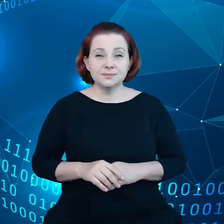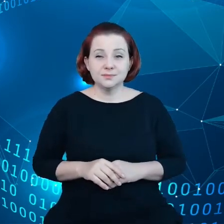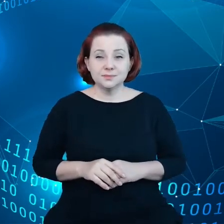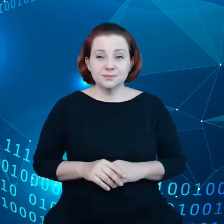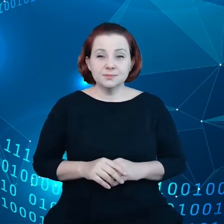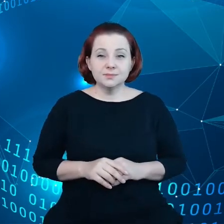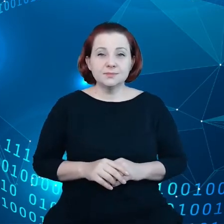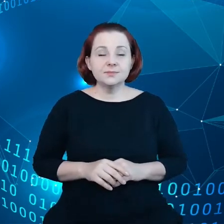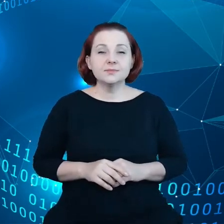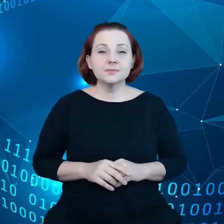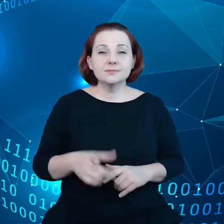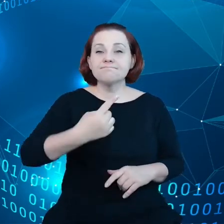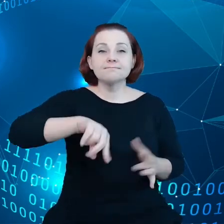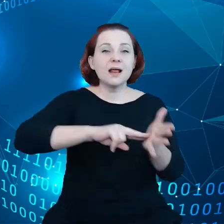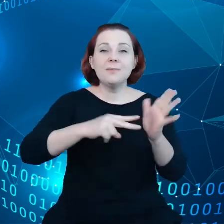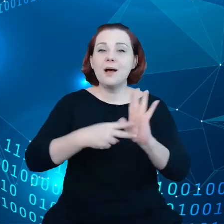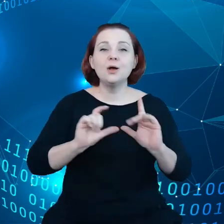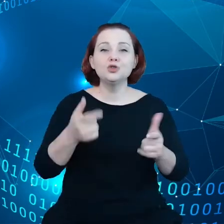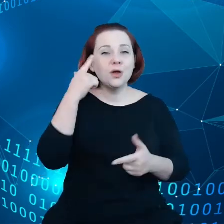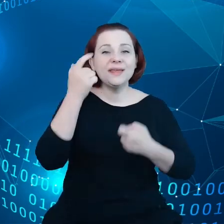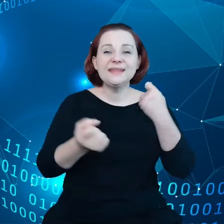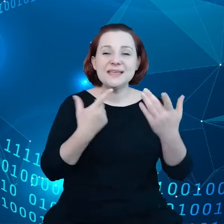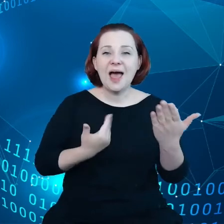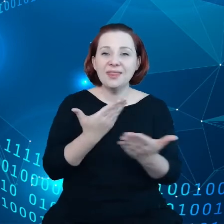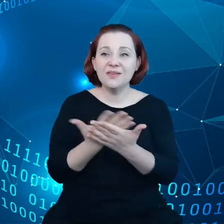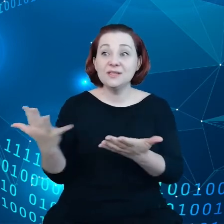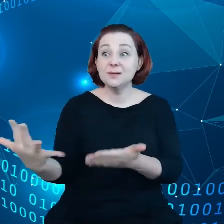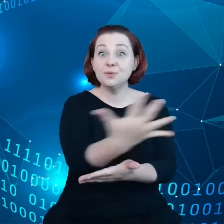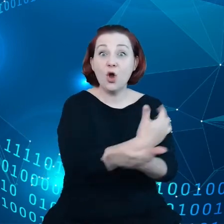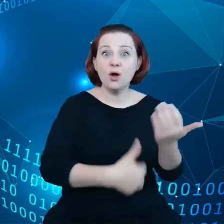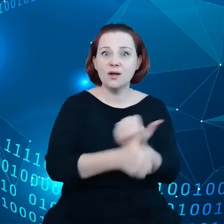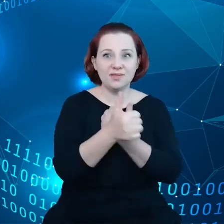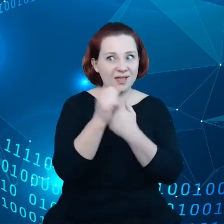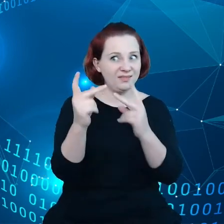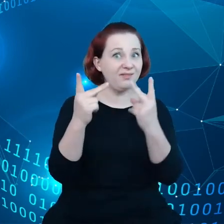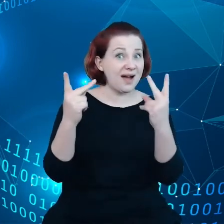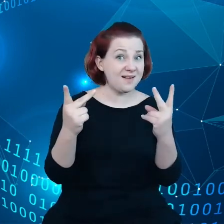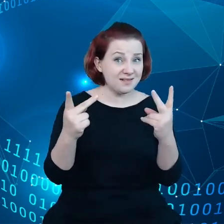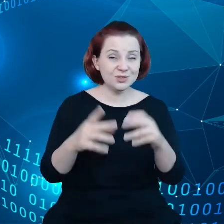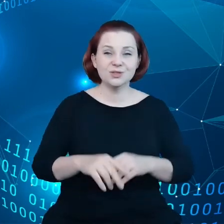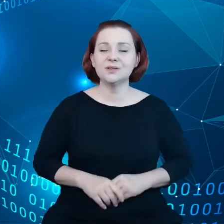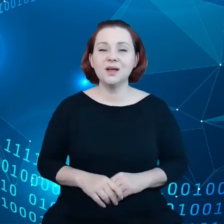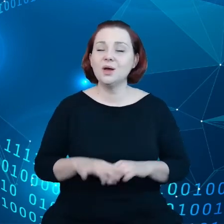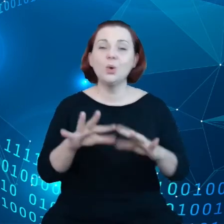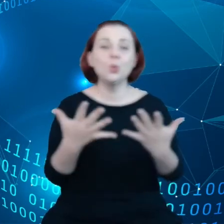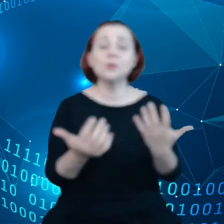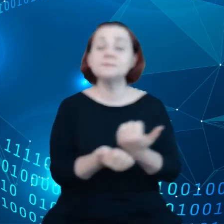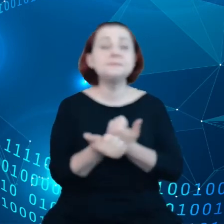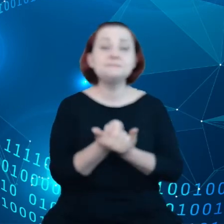Planujemy też inicjatywę dotyczącą zbiorów danych o wysokiej wartości, czyli chodzi o to, aby dane sektora